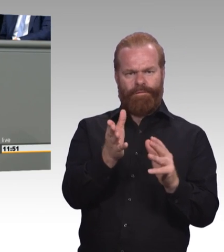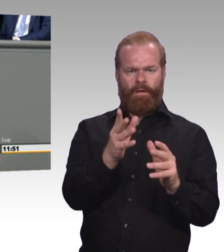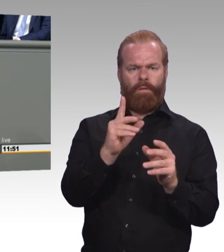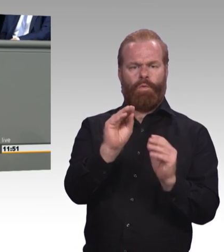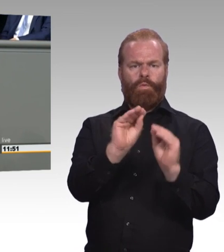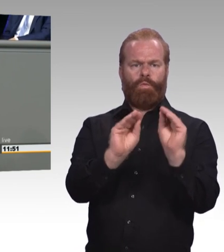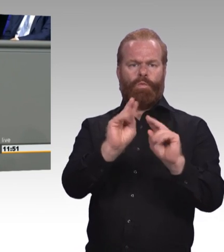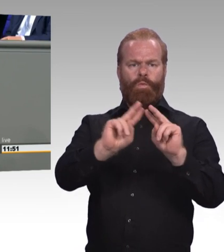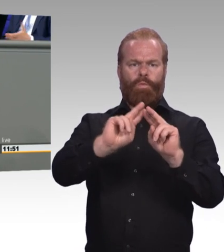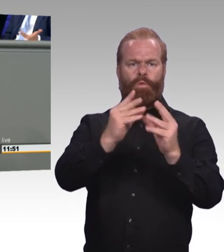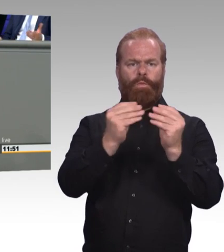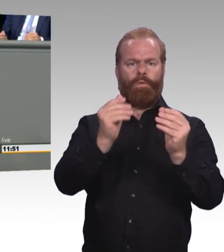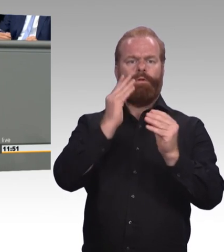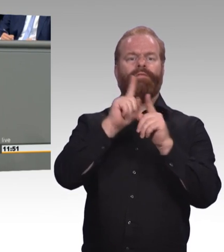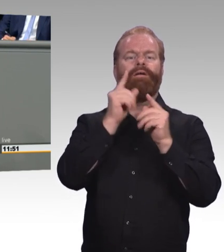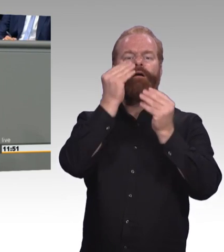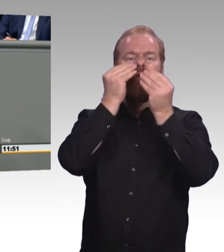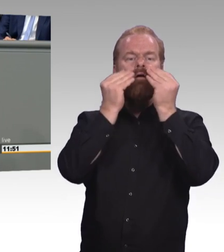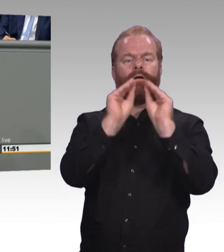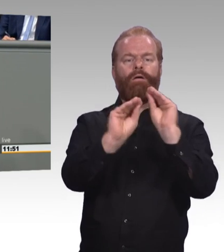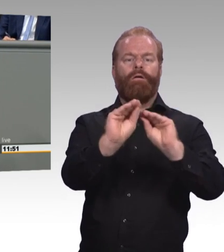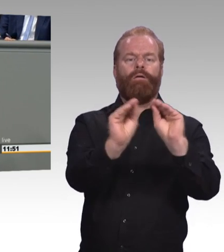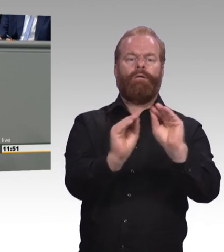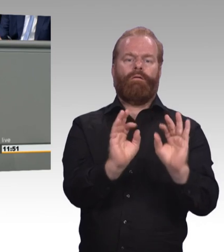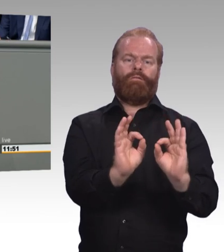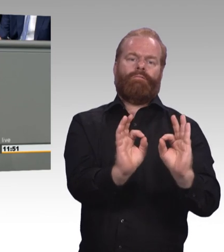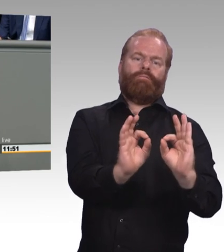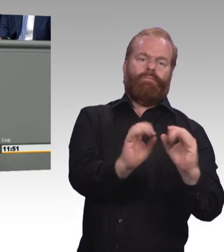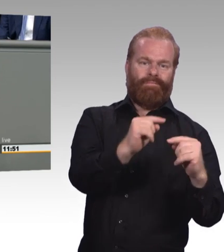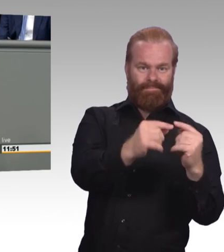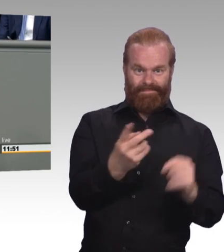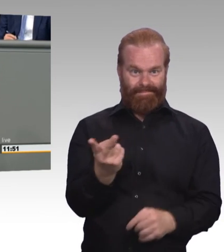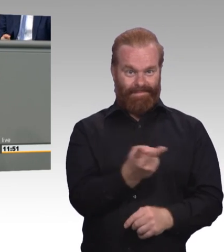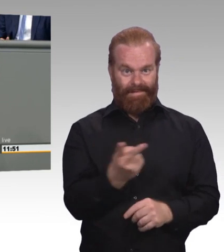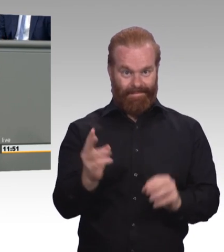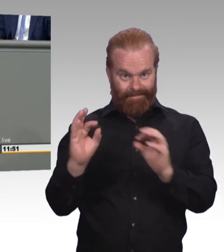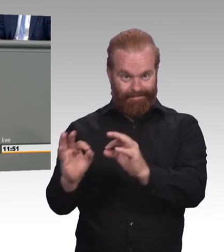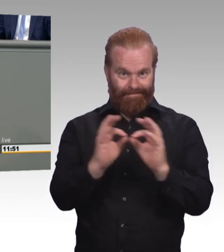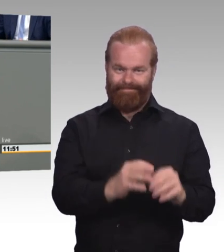Lassen Sie uns also gemeinsam diese Chancen in den Mittelpunkt stellen, nicht verteufeln, nicht ignorieren, sondern nutzen,